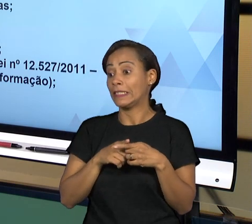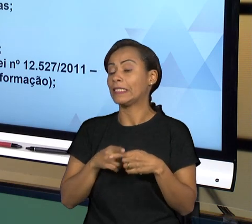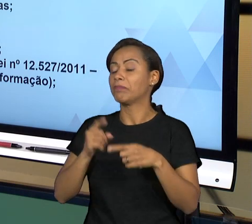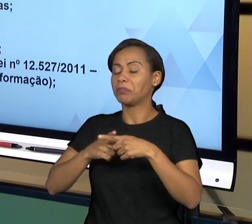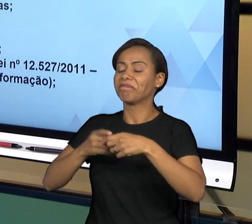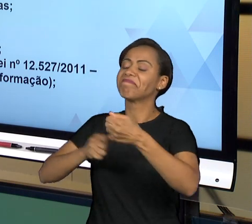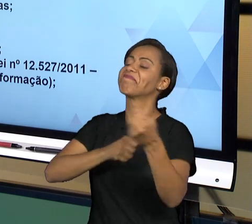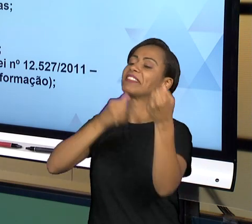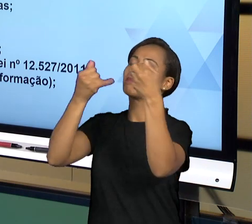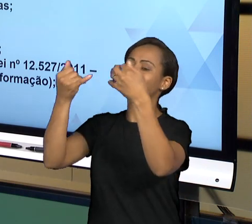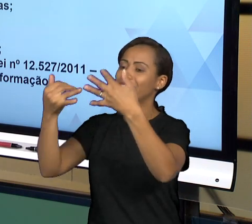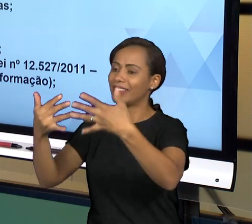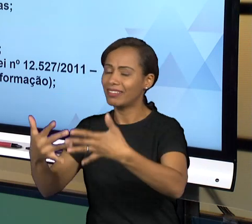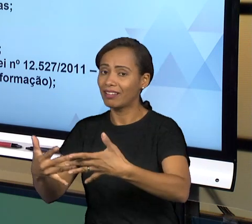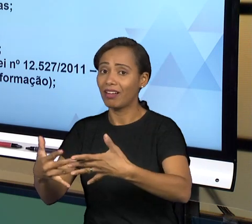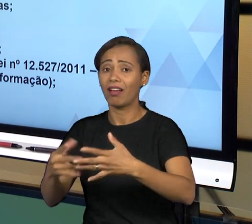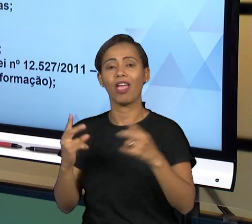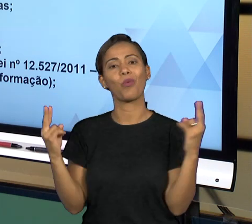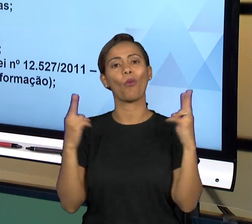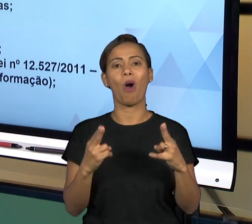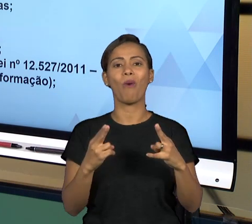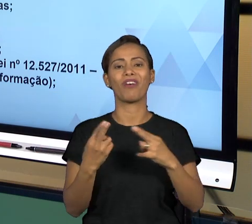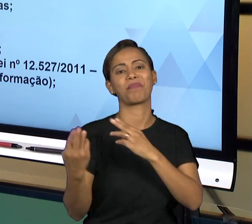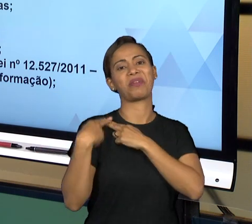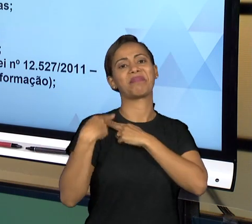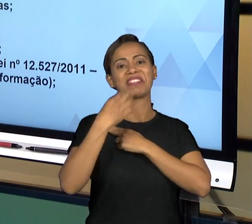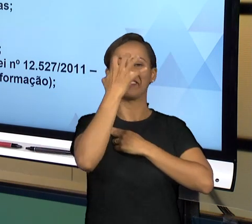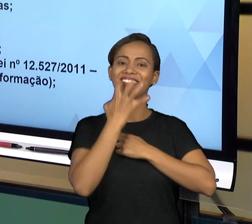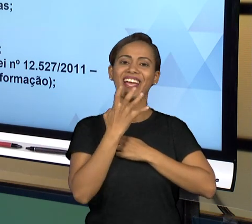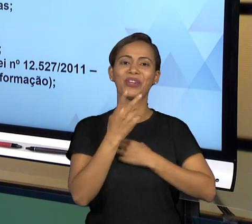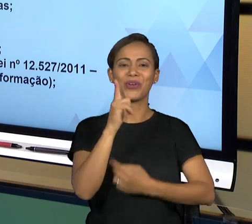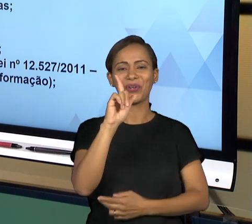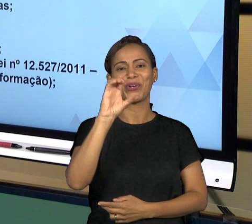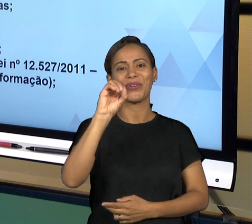GOVERNANÇA COMO A GENTE TEM ESTUDADO E COMO VOCÊ TEM LIDO NOS TEXTOS DA AULA.